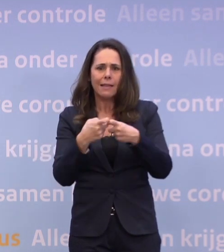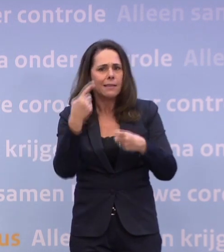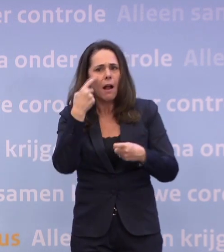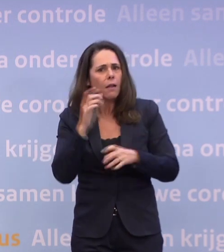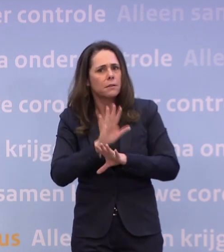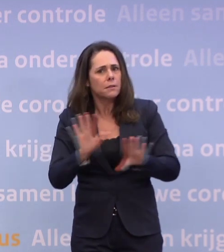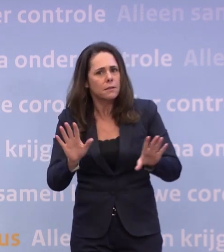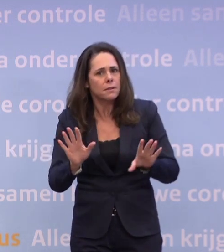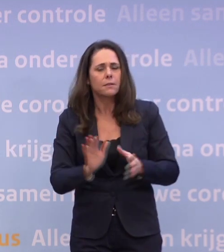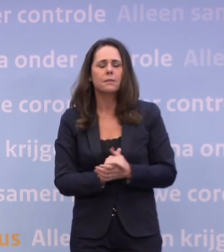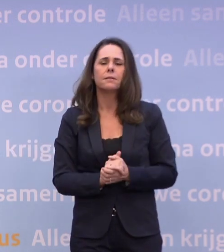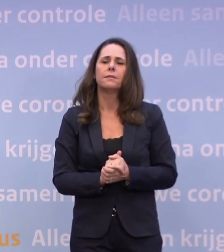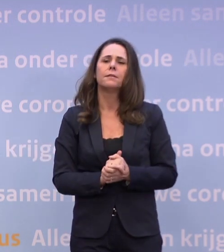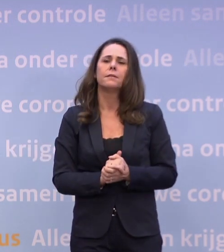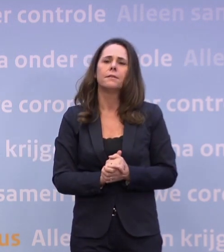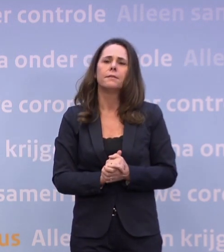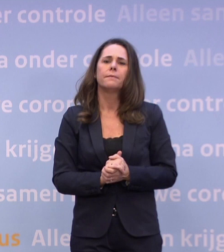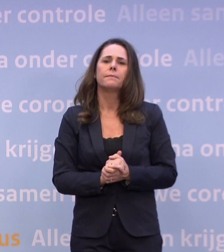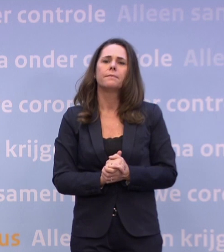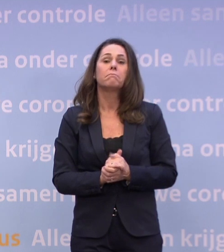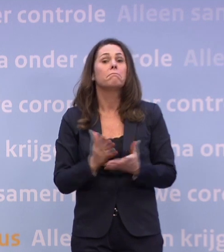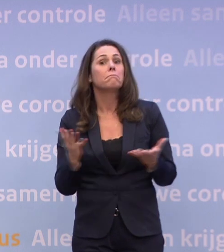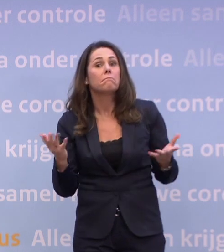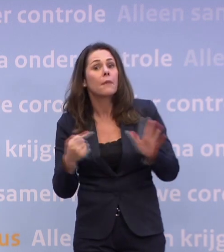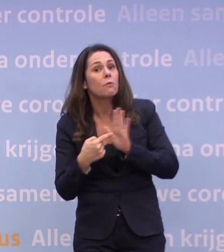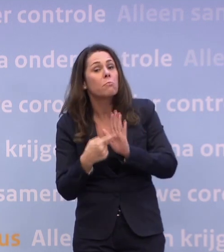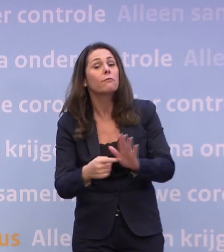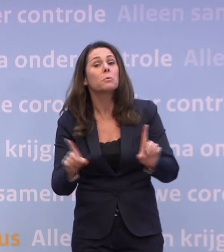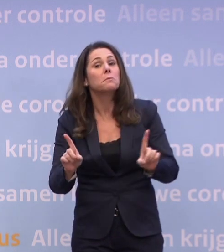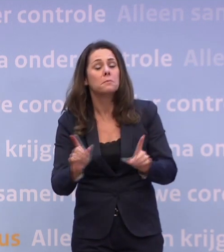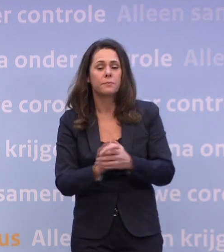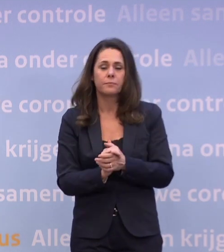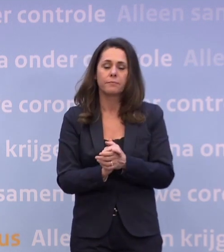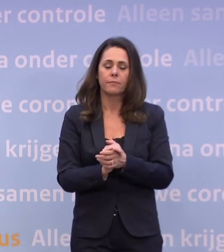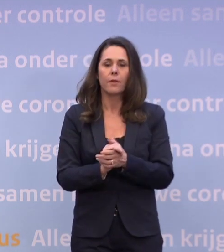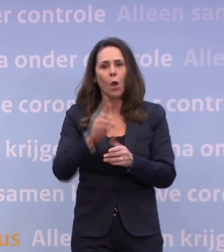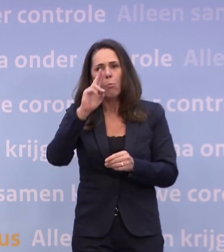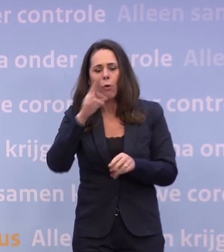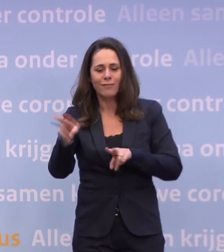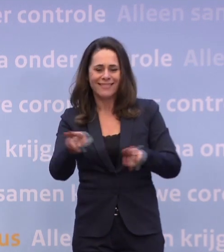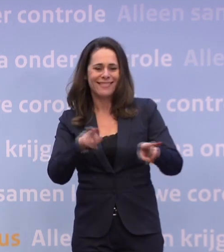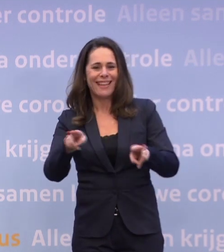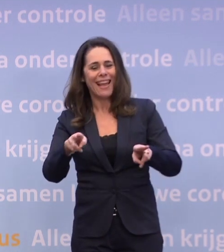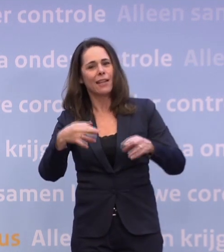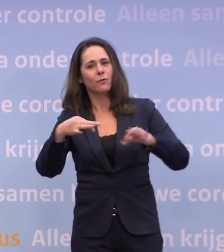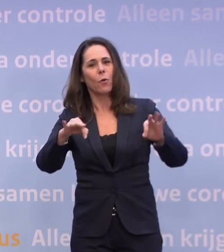En waar moet u dan aan denken? Bijvoorbeeld aan een proef met een theatervoorstelling met meer publiek.